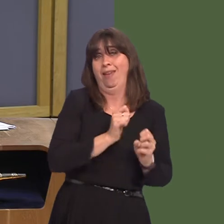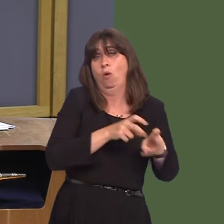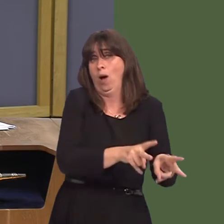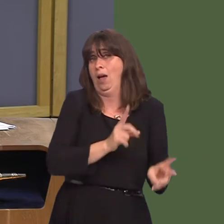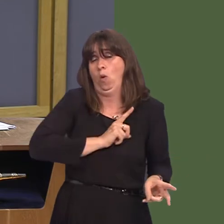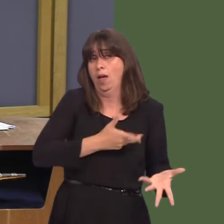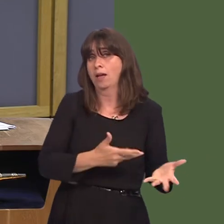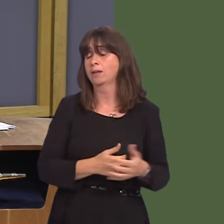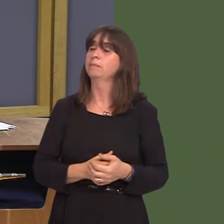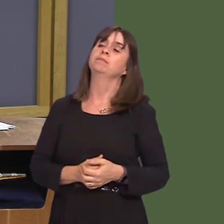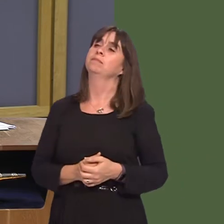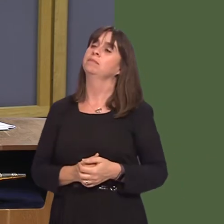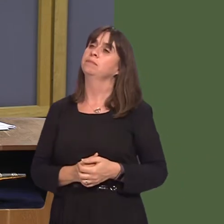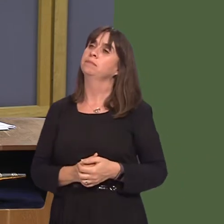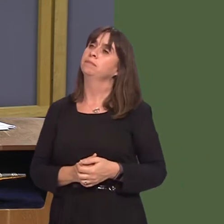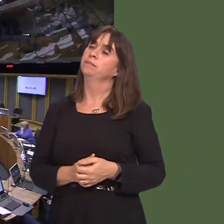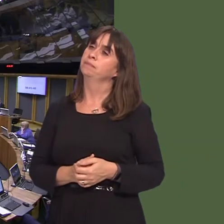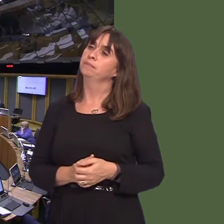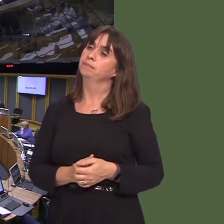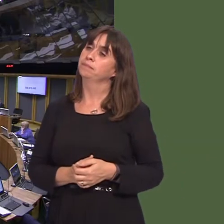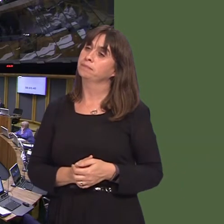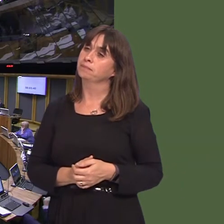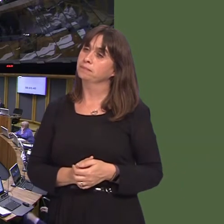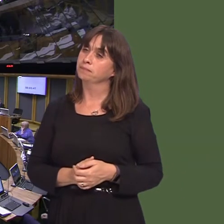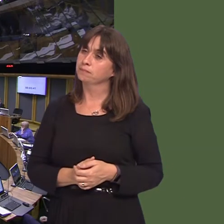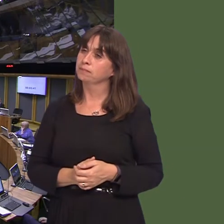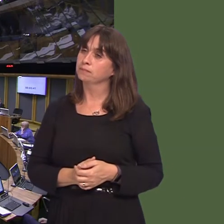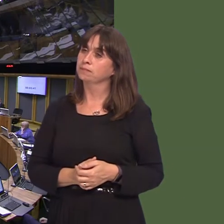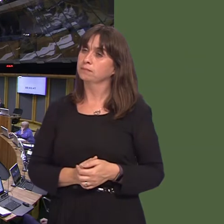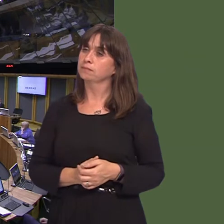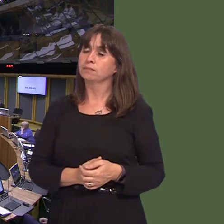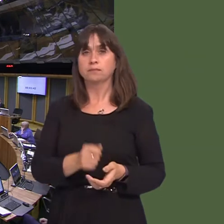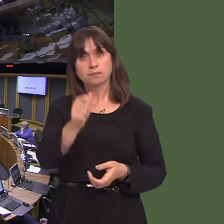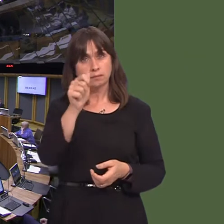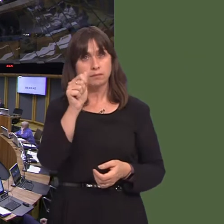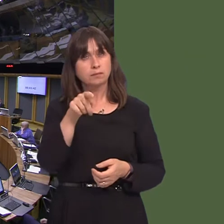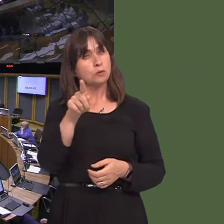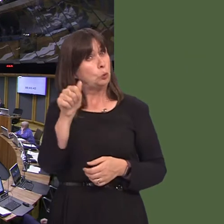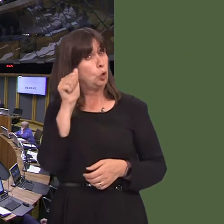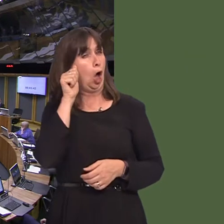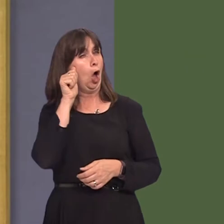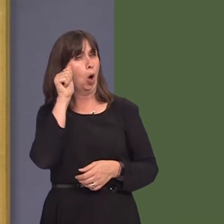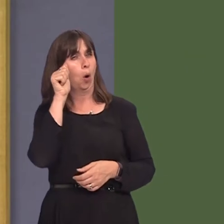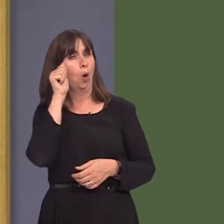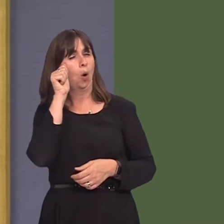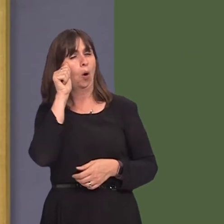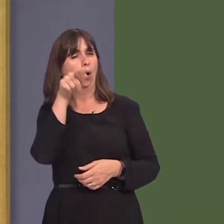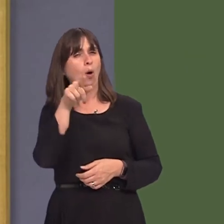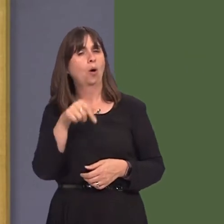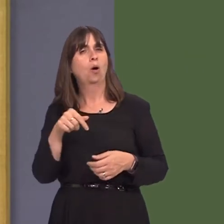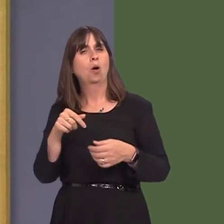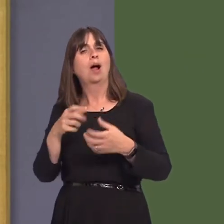Joyce Watson AM: You will be aware, of course, First Minister, that there is a consultation